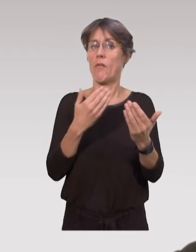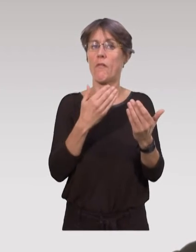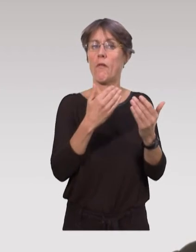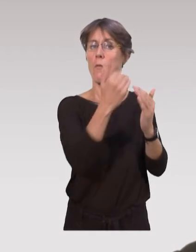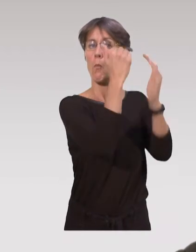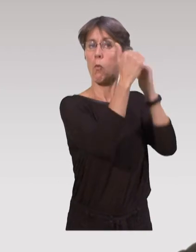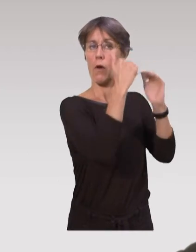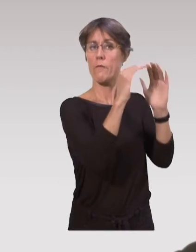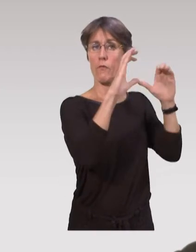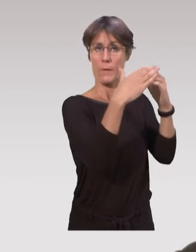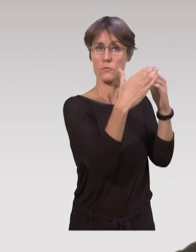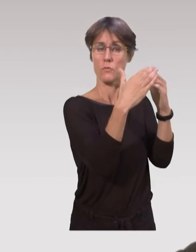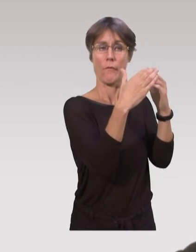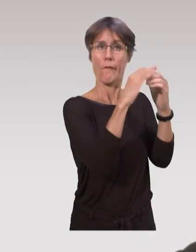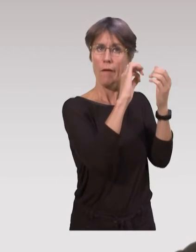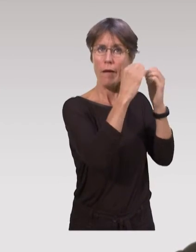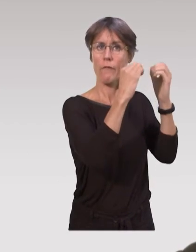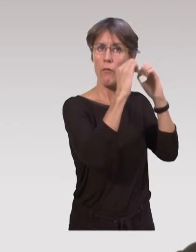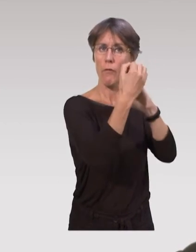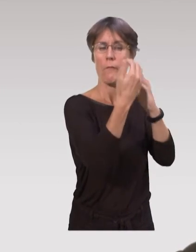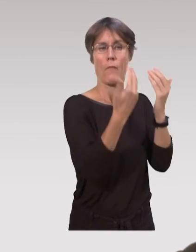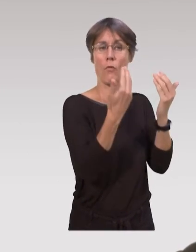avec les réformes des programmes de formations,